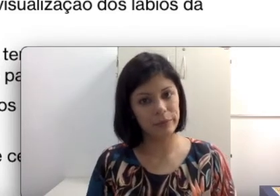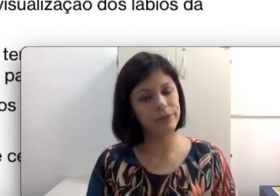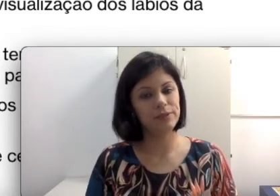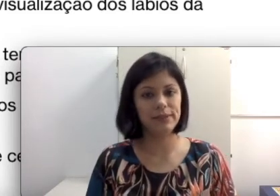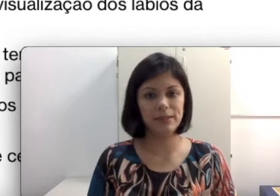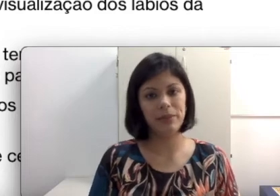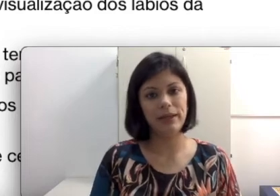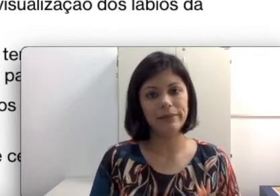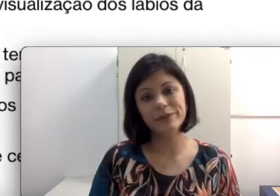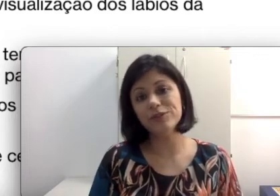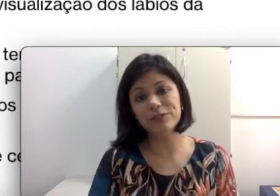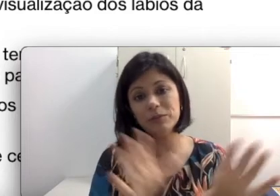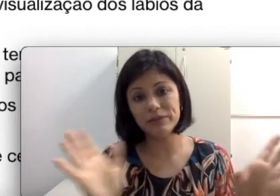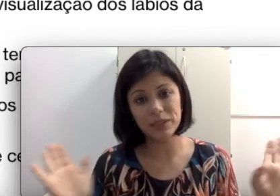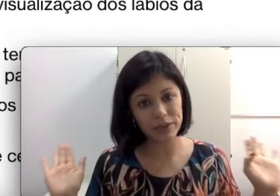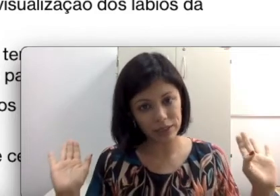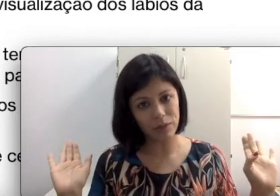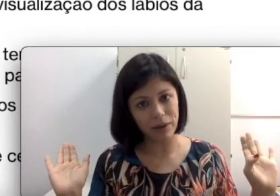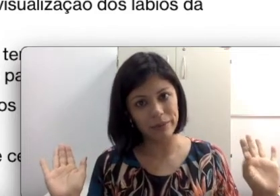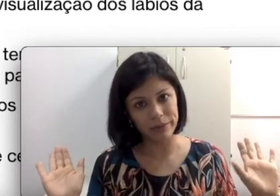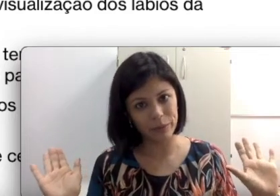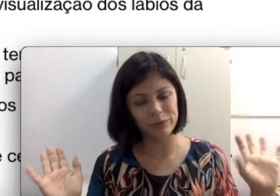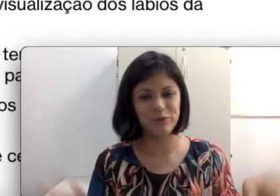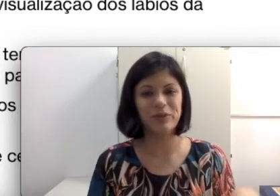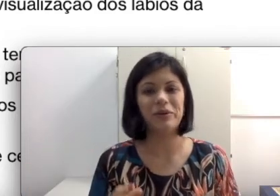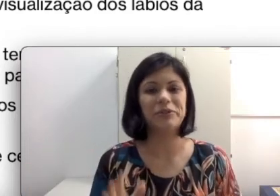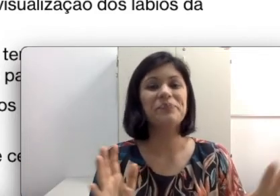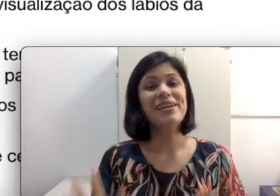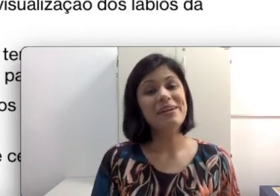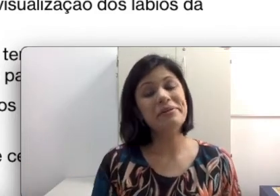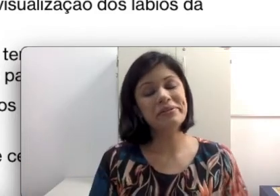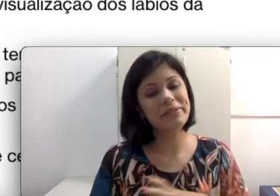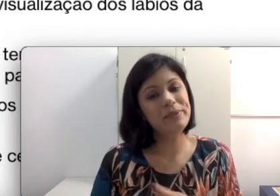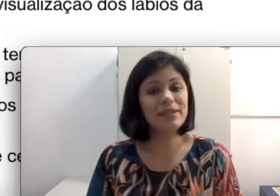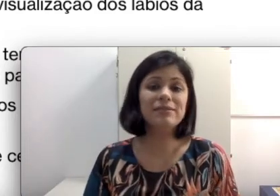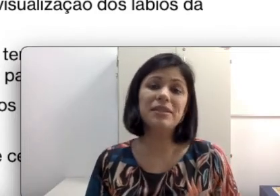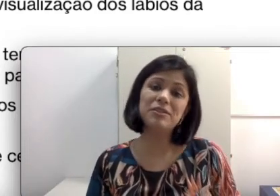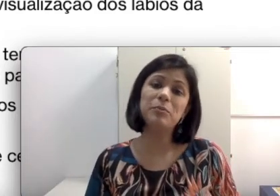Não estou falando para você cortar sua barba, seu bigode, mas estou explicando que isso